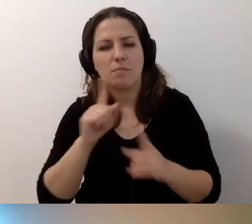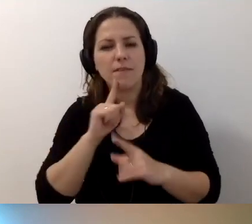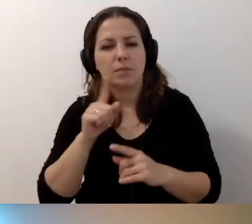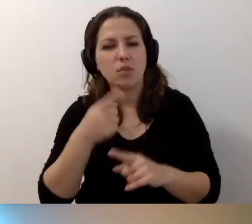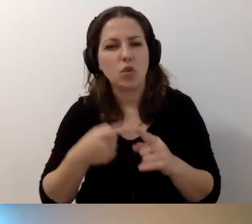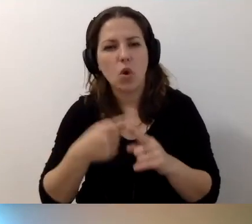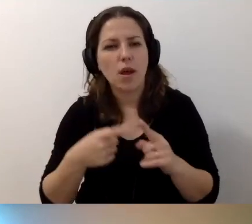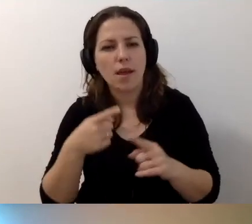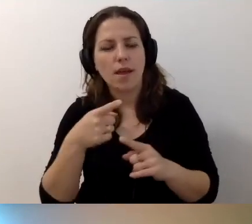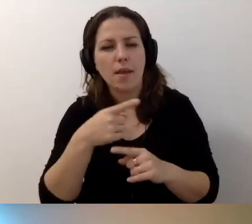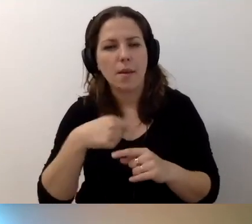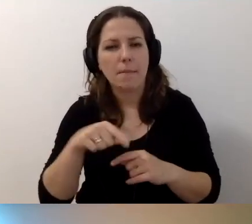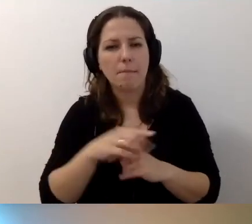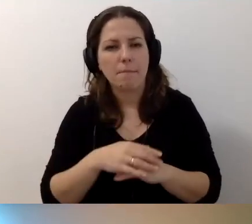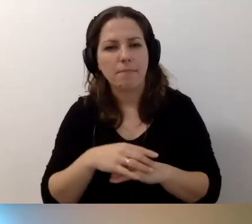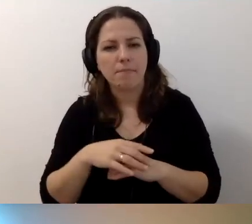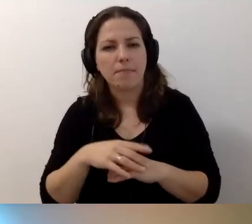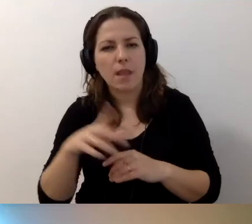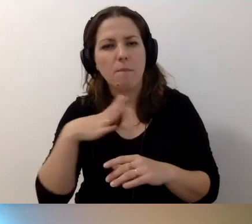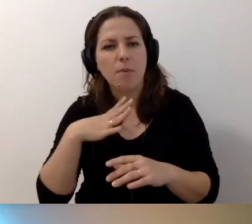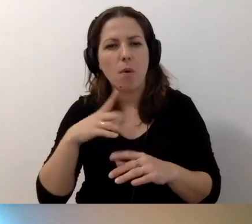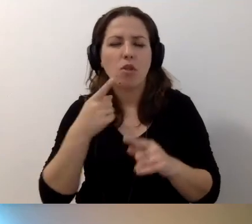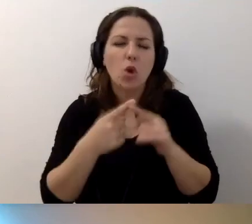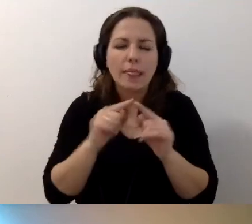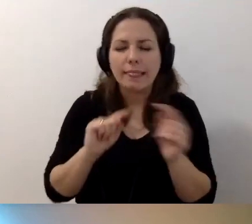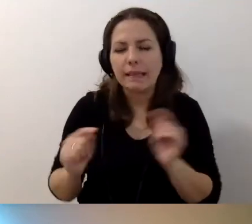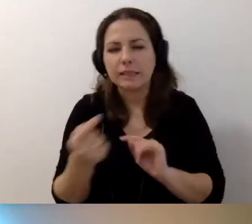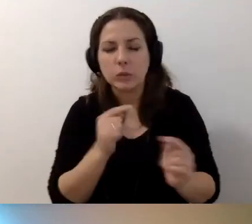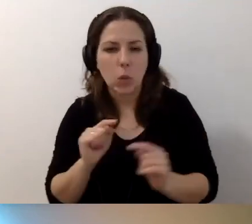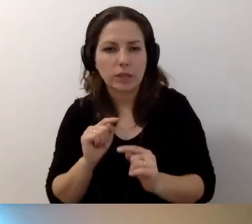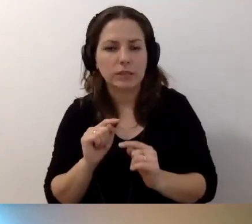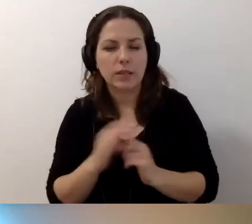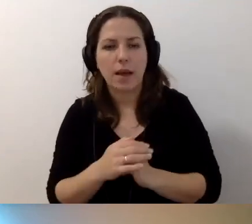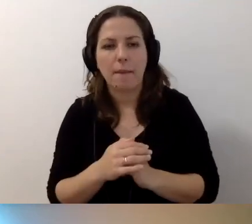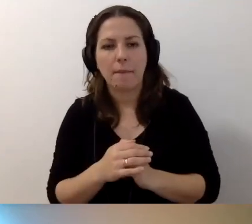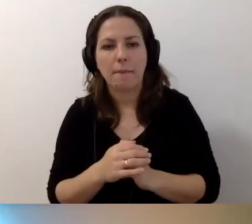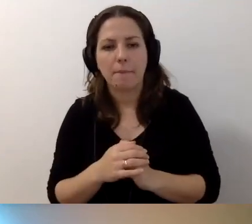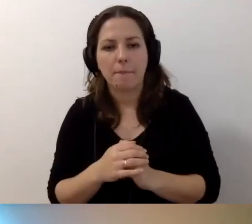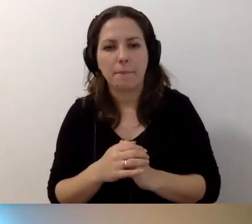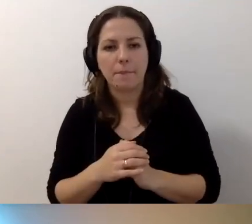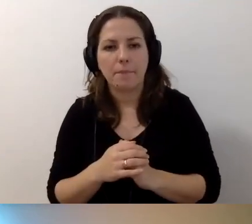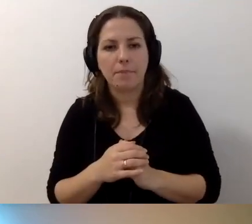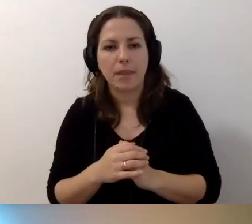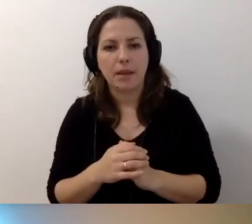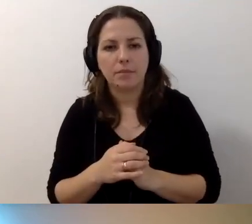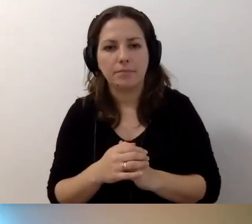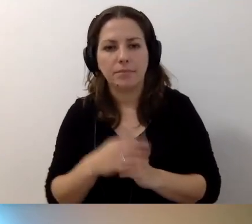wywiązała się mikrodyskusja, że nie zawsze jest tak,